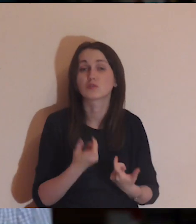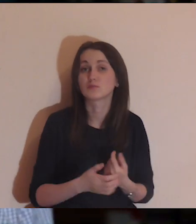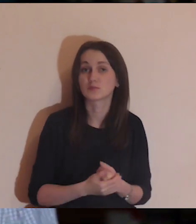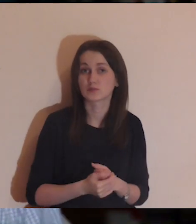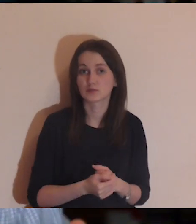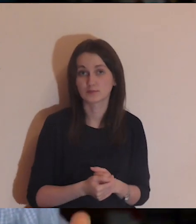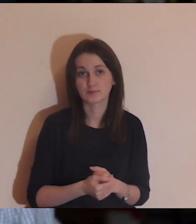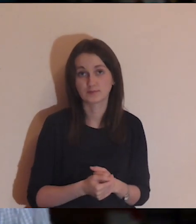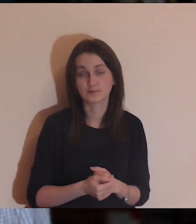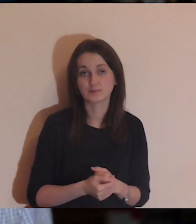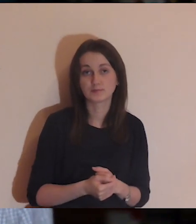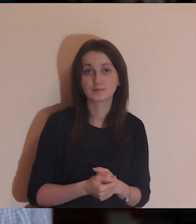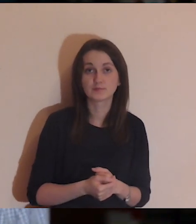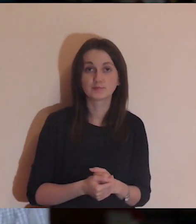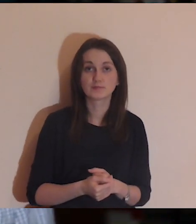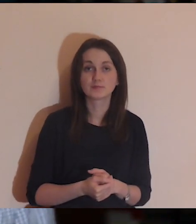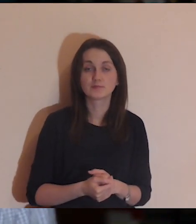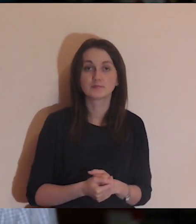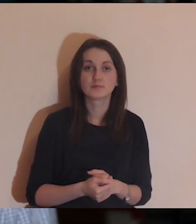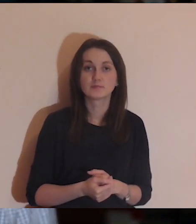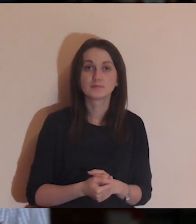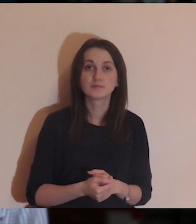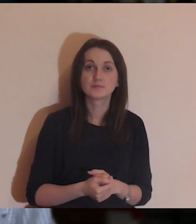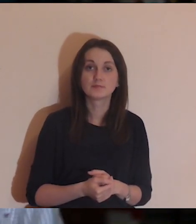Wejść w kontemplację, a ten obraz mnie poprowadzi.